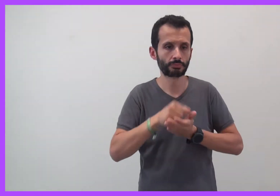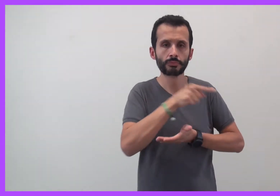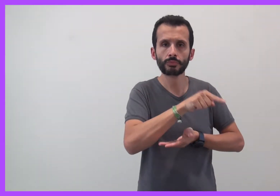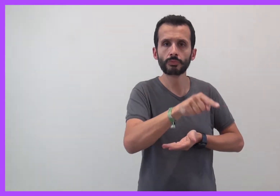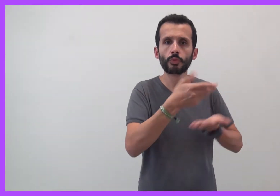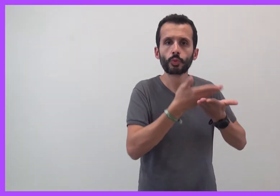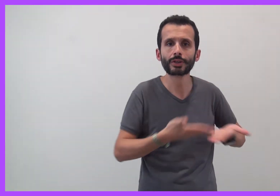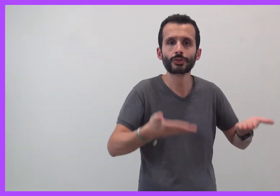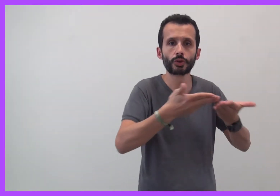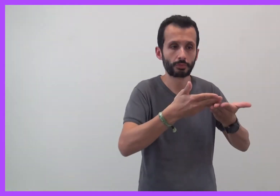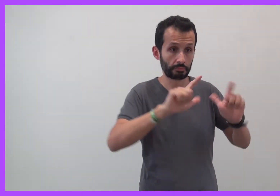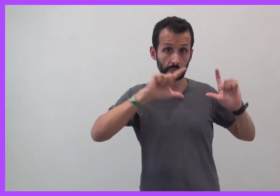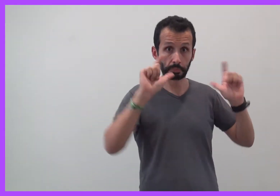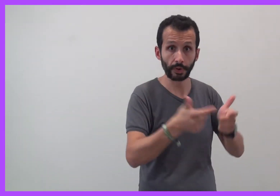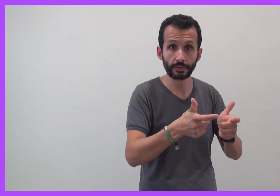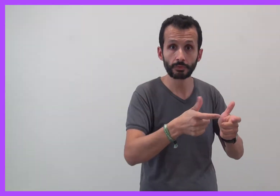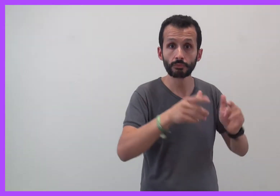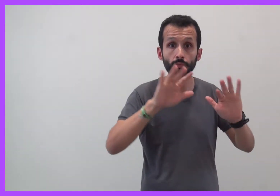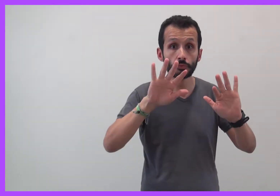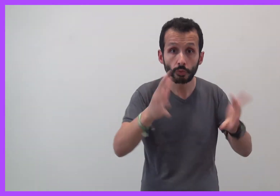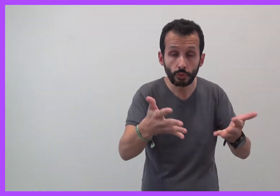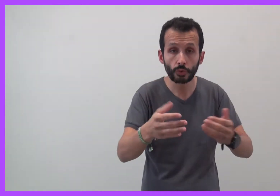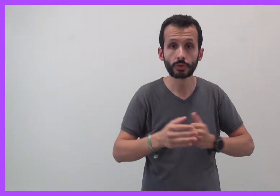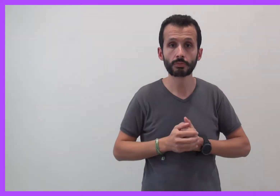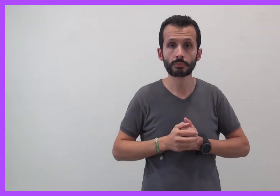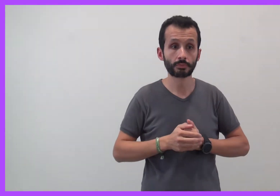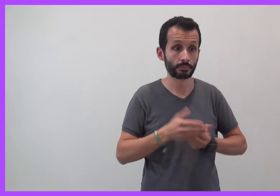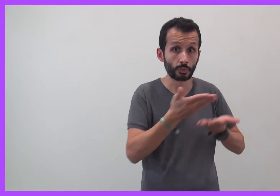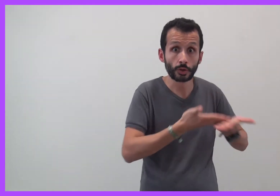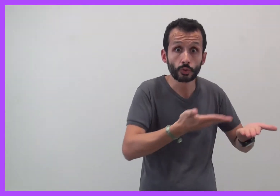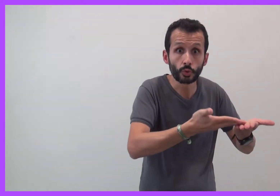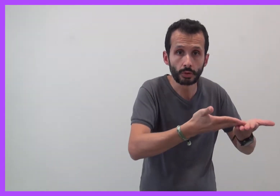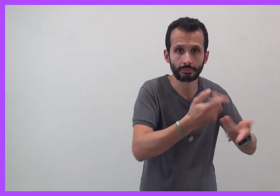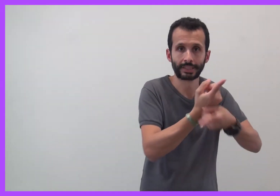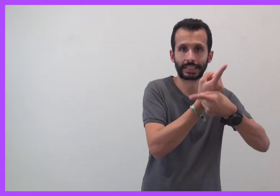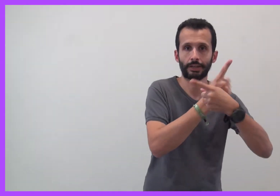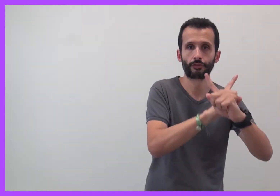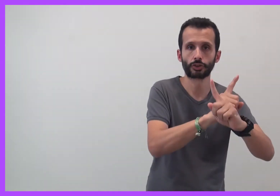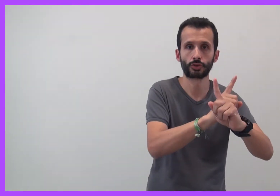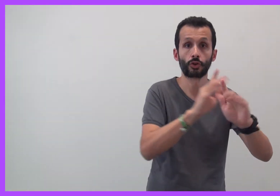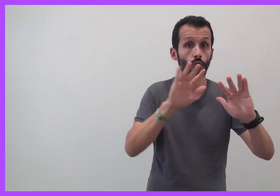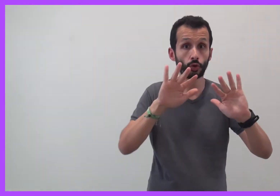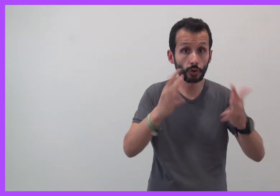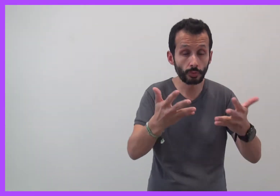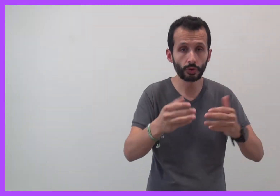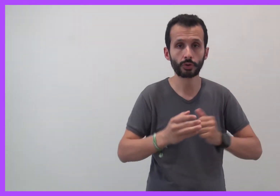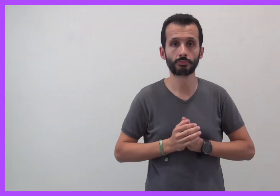Comment détecter ces situations ? Comment en défendre ?